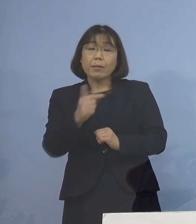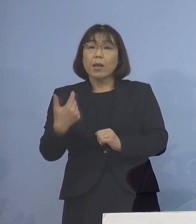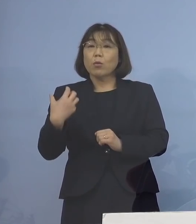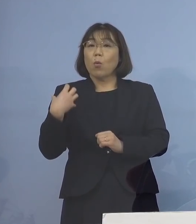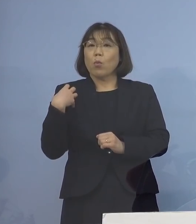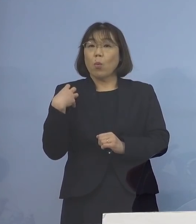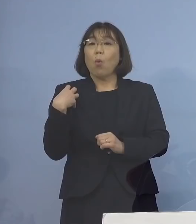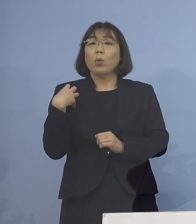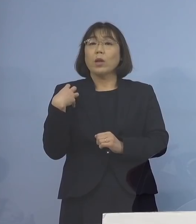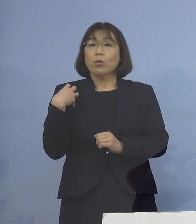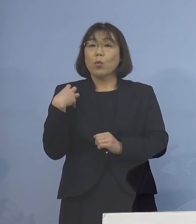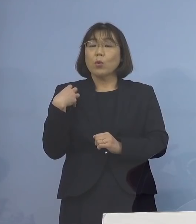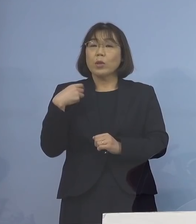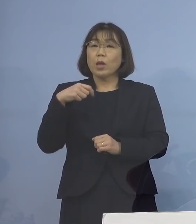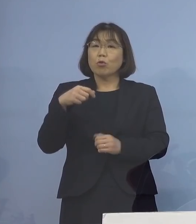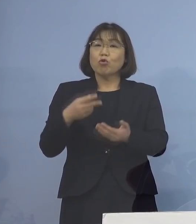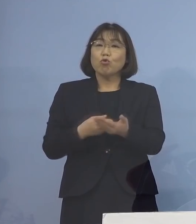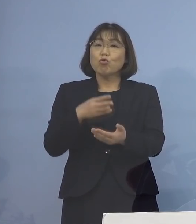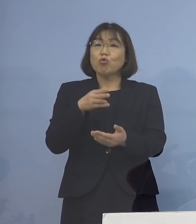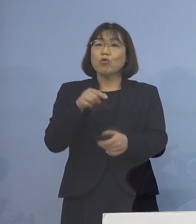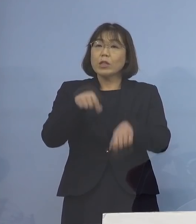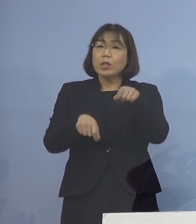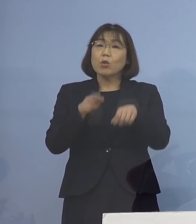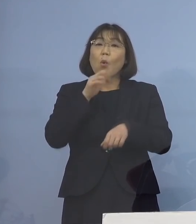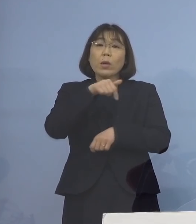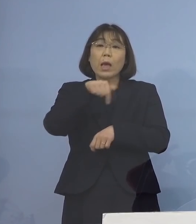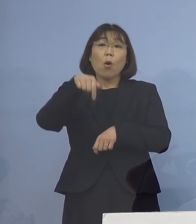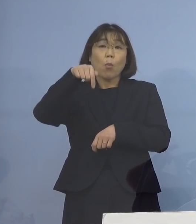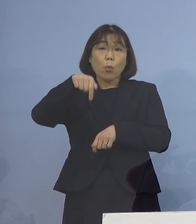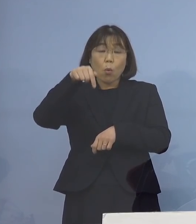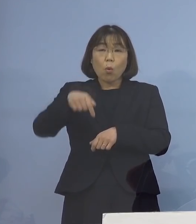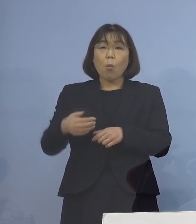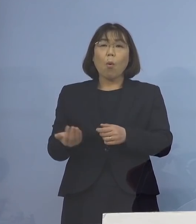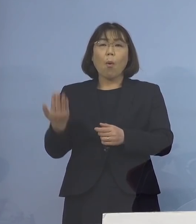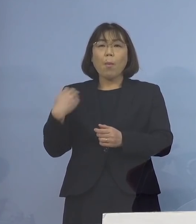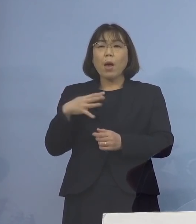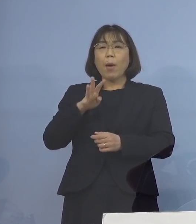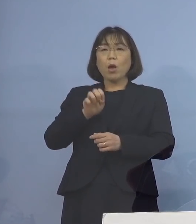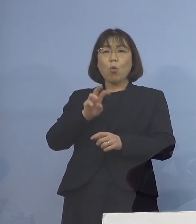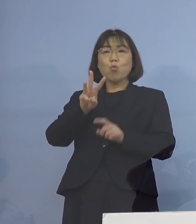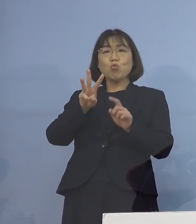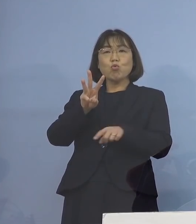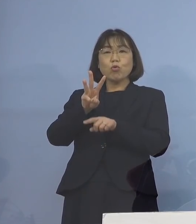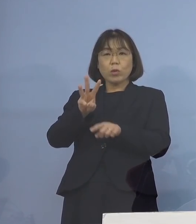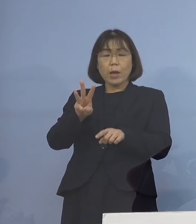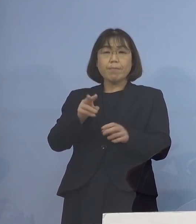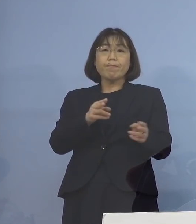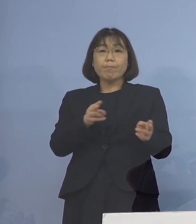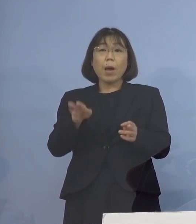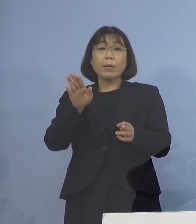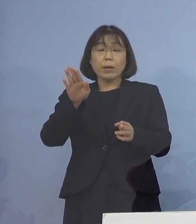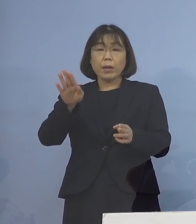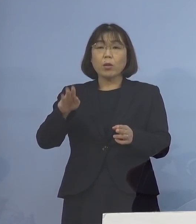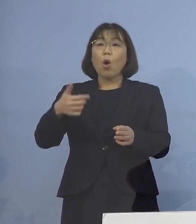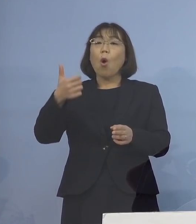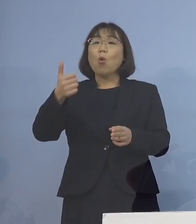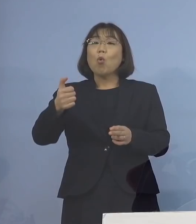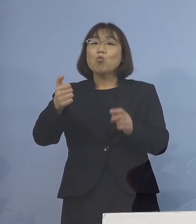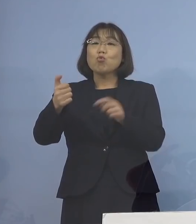入院調整本部につきましても これまでの41名体制から 50名体制へと